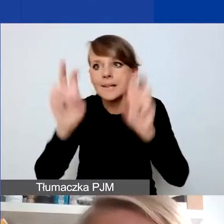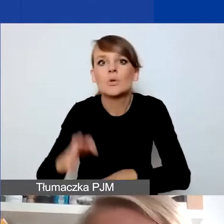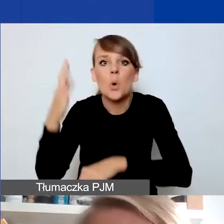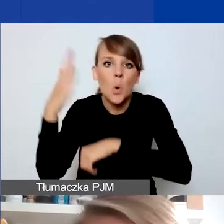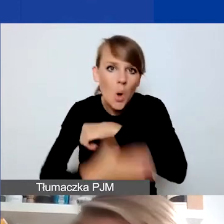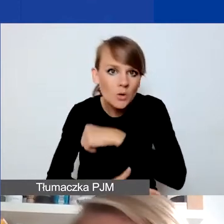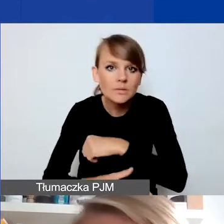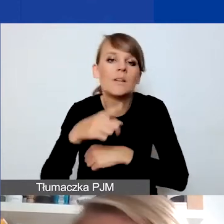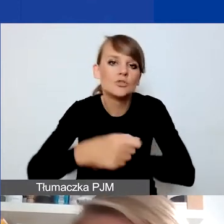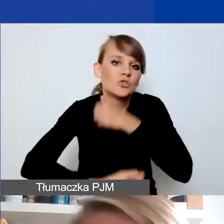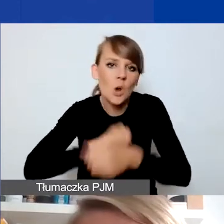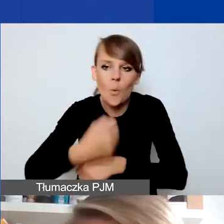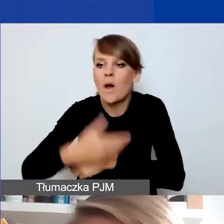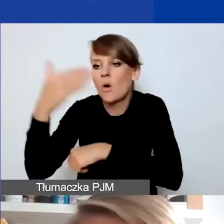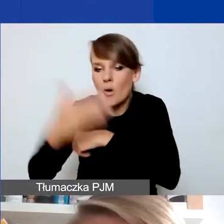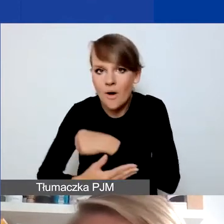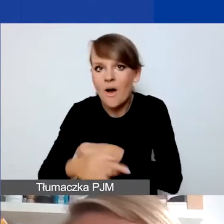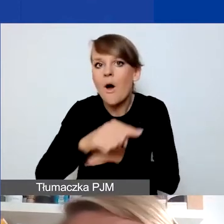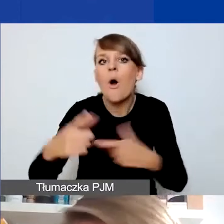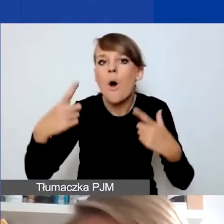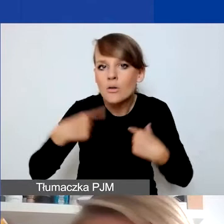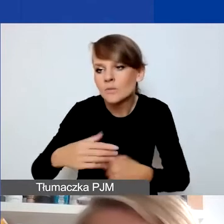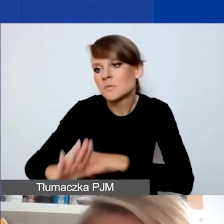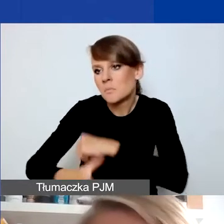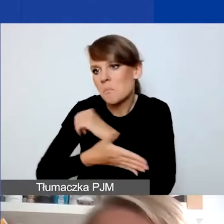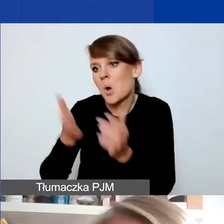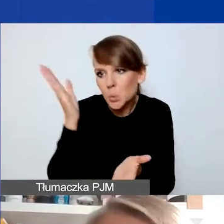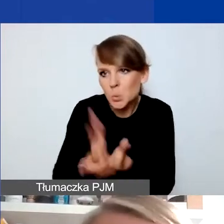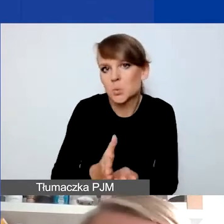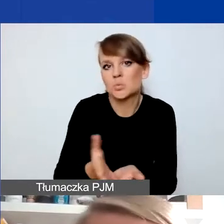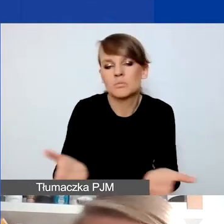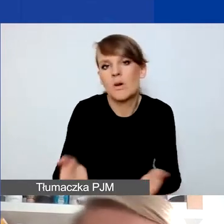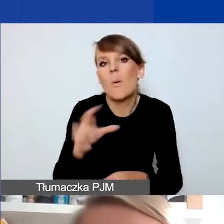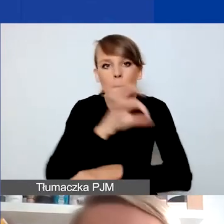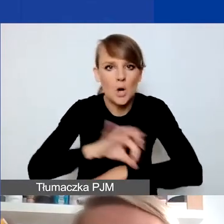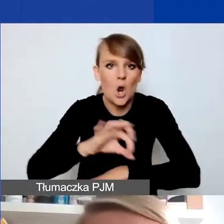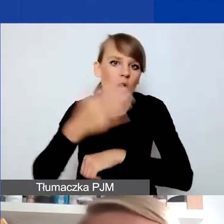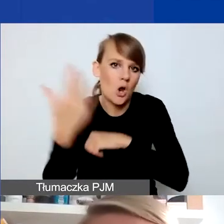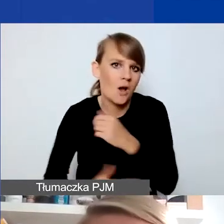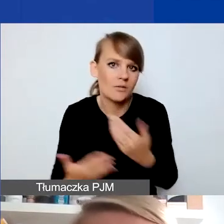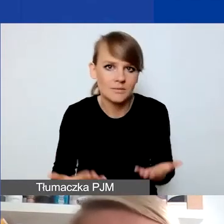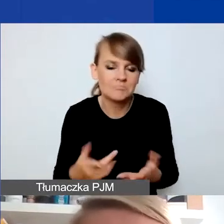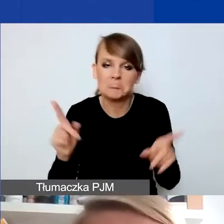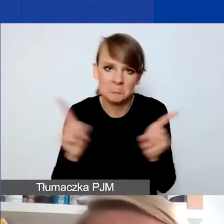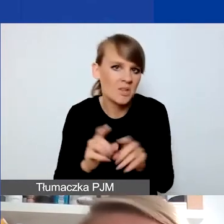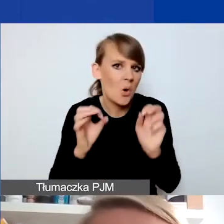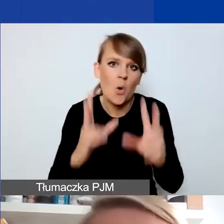Osoby, których one dotyczyły, uzyskują potrzebne wsparcie. To koniec projektu - i to też jest OK. Rezultat zostanie osiągnięty.